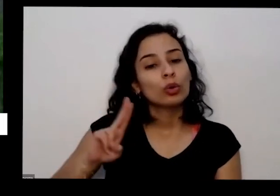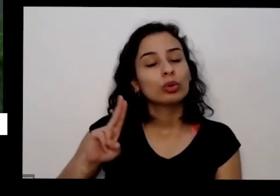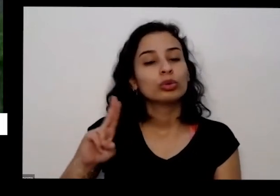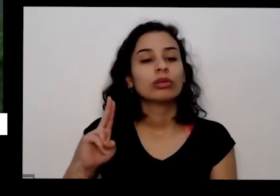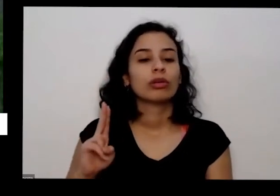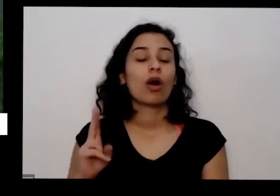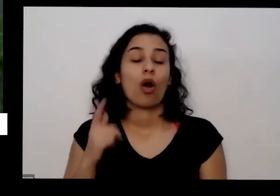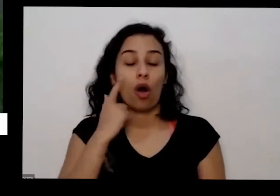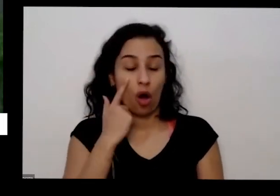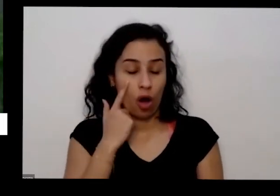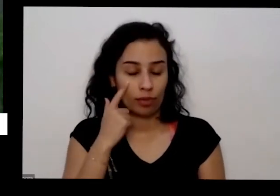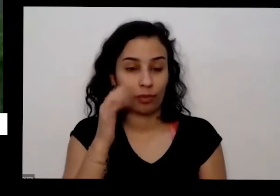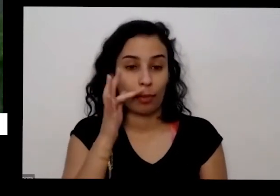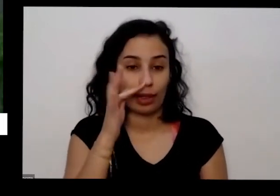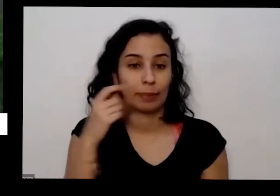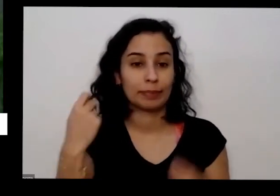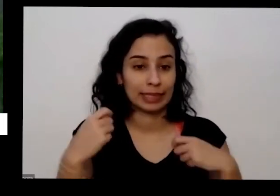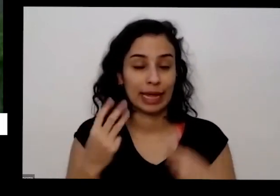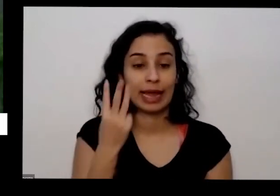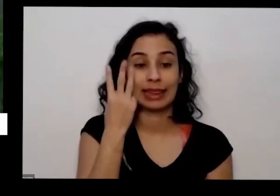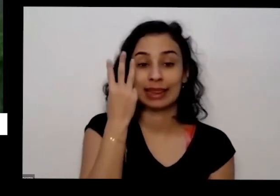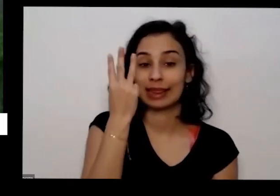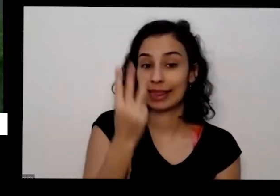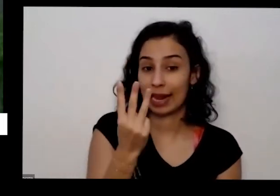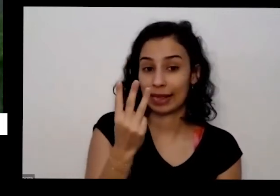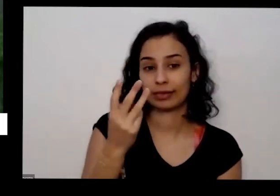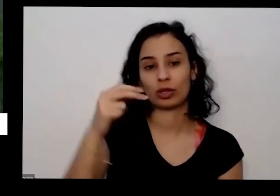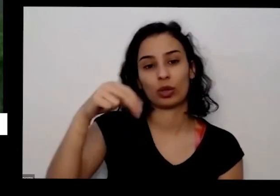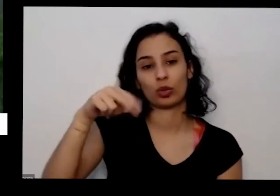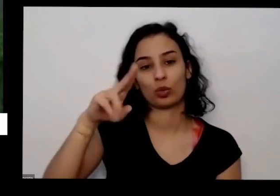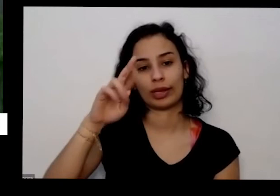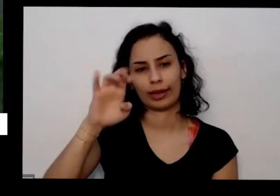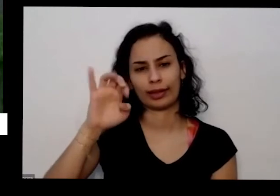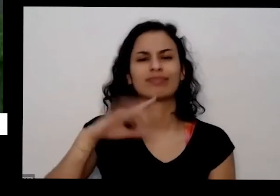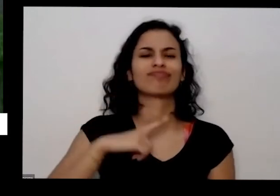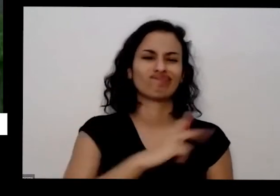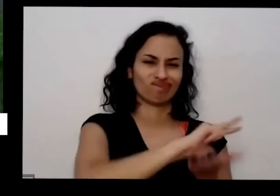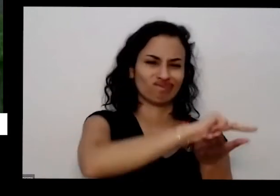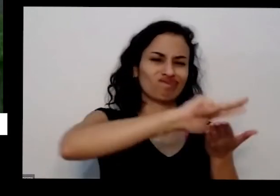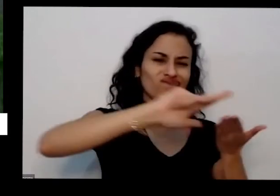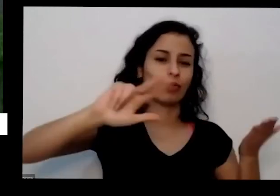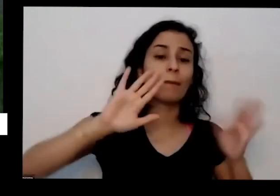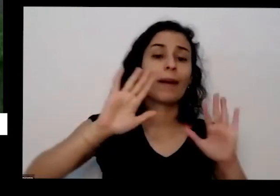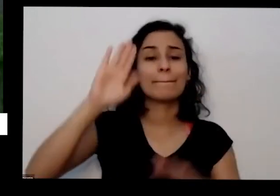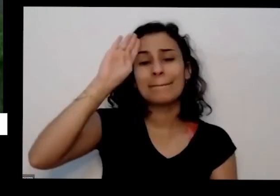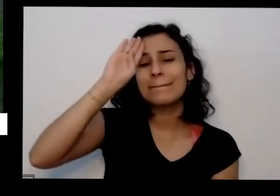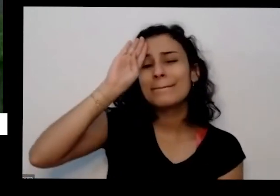de três precisa de muitos nutrientes mas os macronutrientes são aqueles que elas precisam